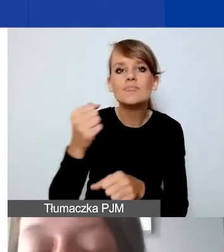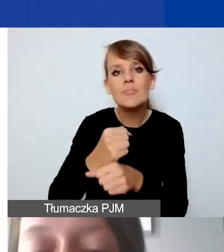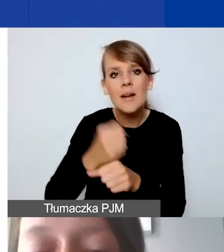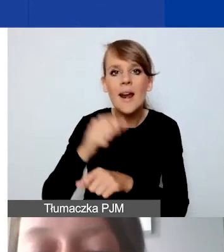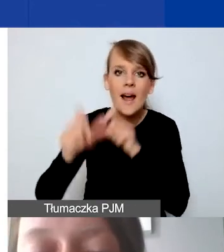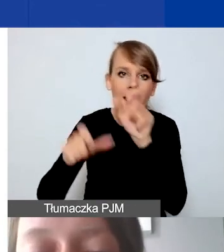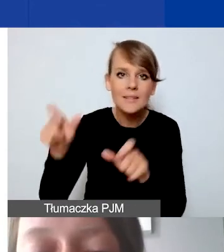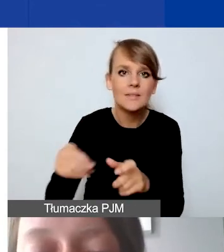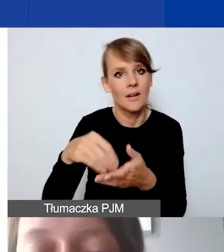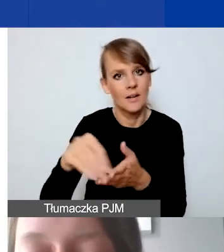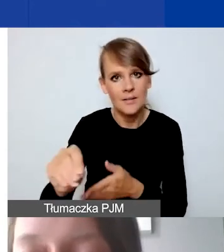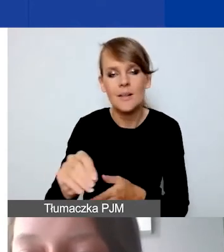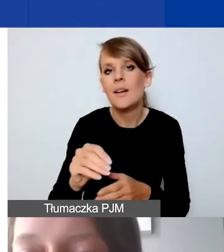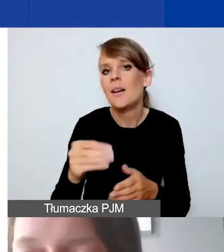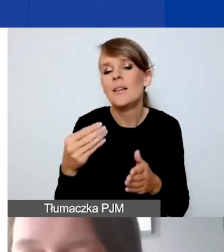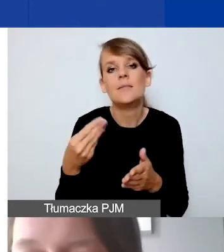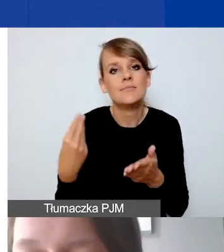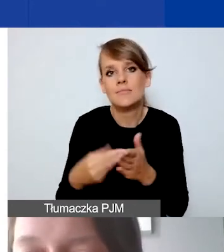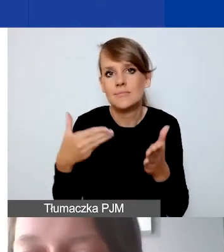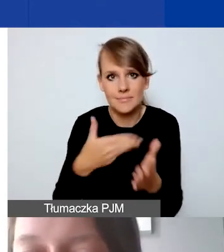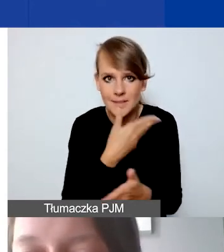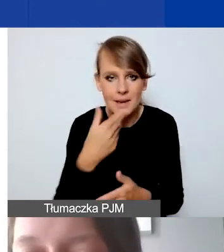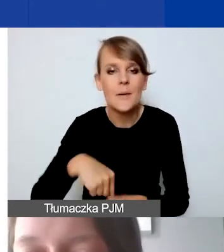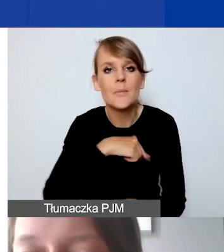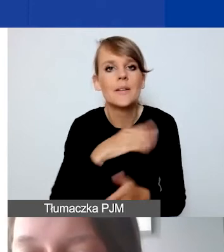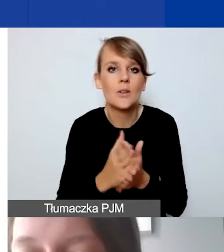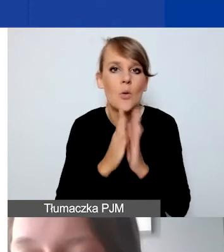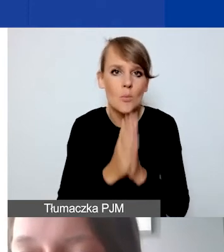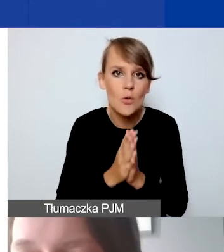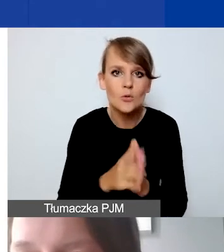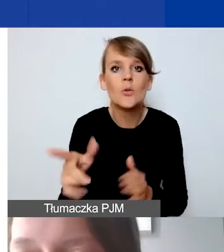Prosimy tylko o zapytanie ofertowe powyżej kwoty 5000 euro